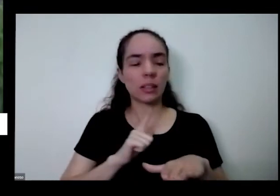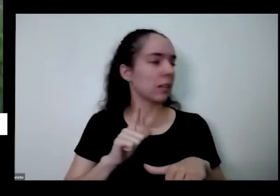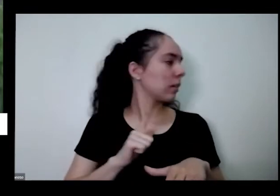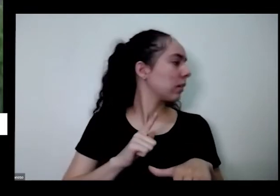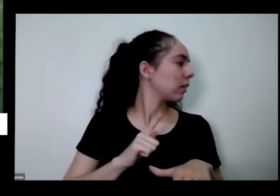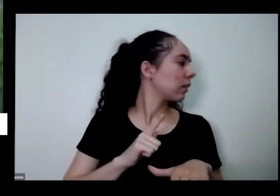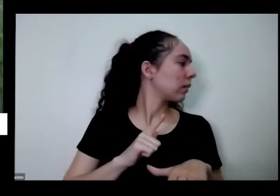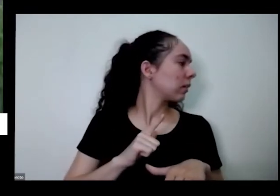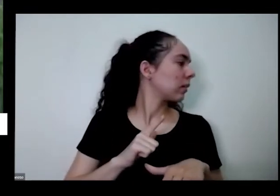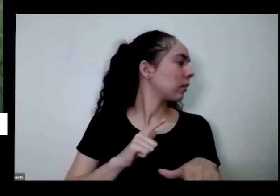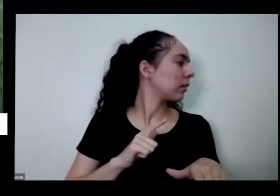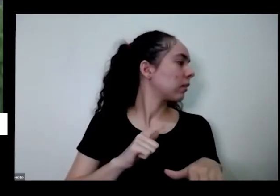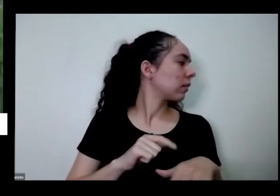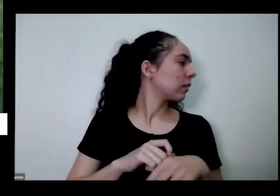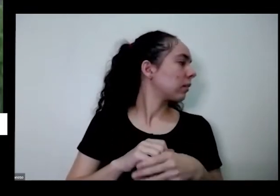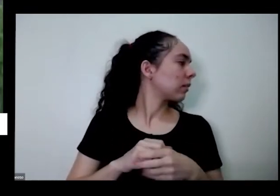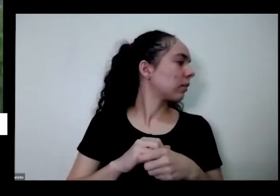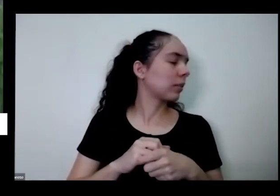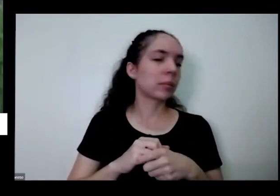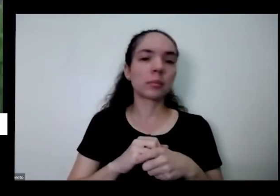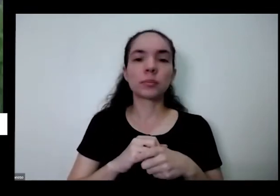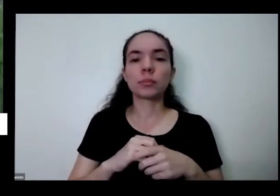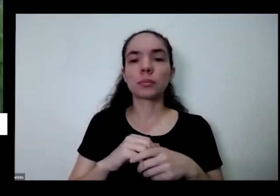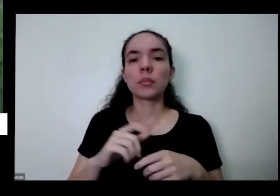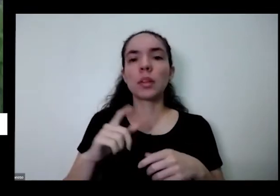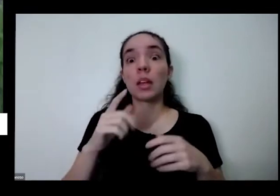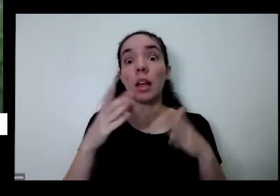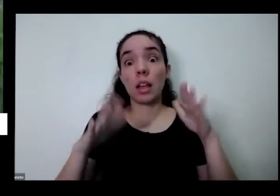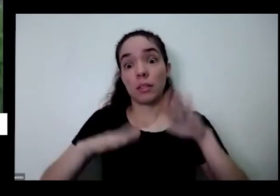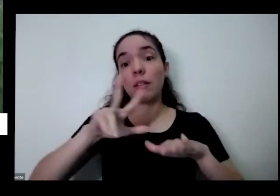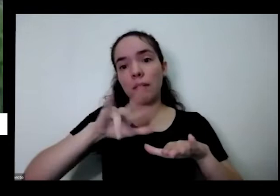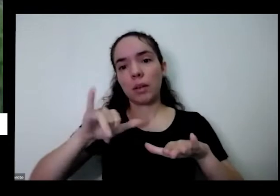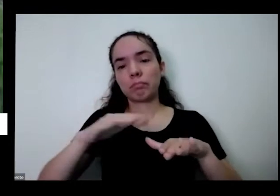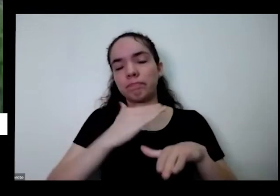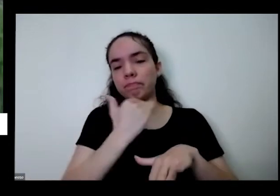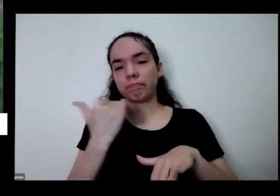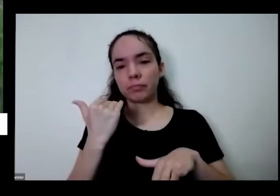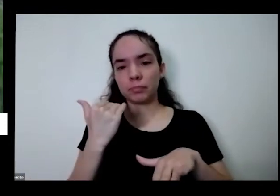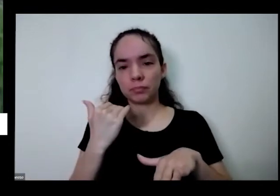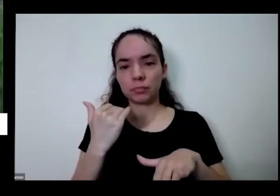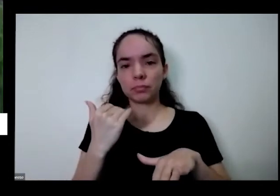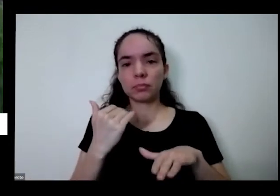o apodrecimento da planta inteira e aí ela vai morrer e pelo jeito certo de colher não é assim